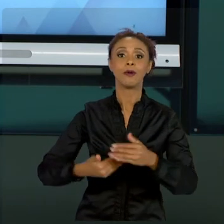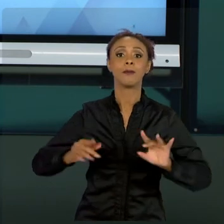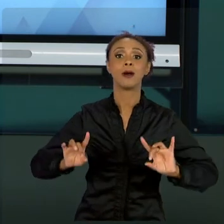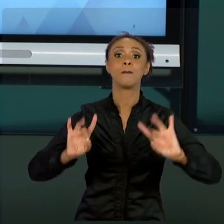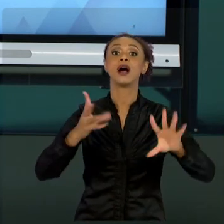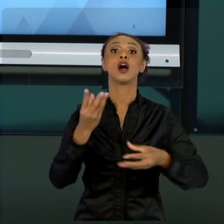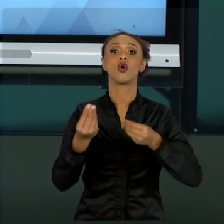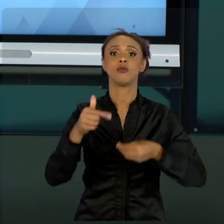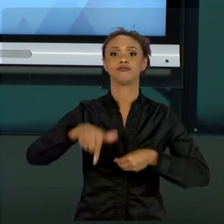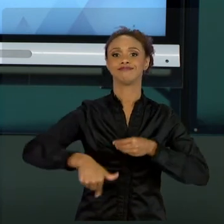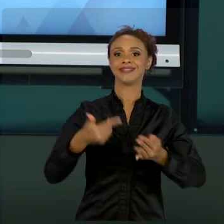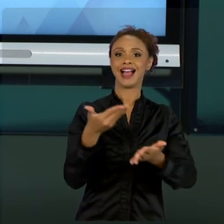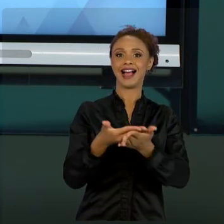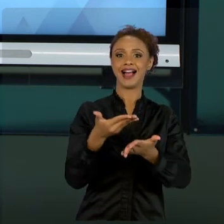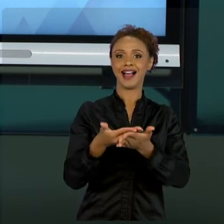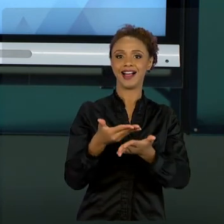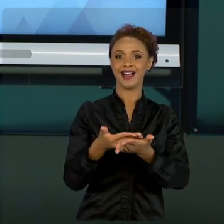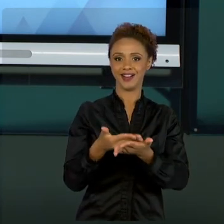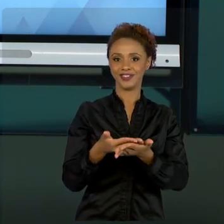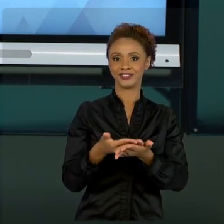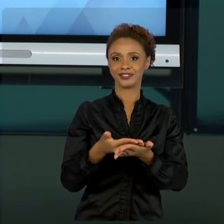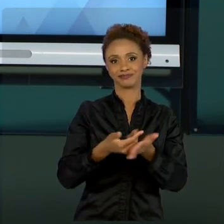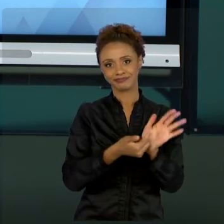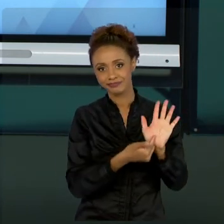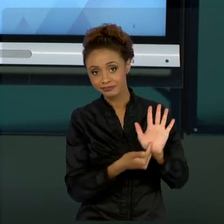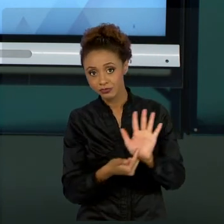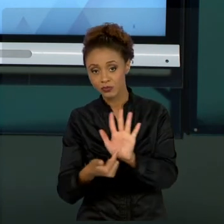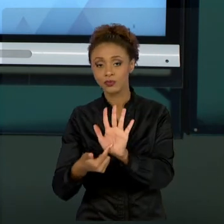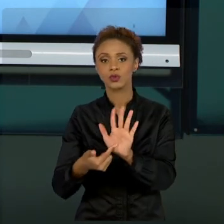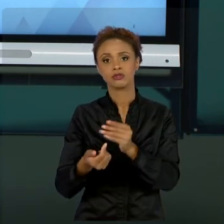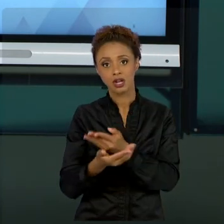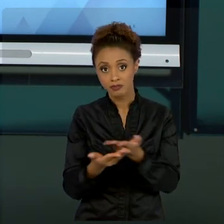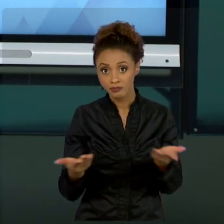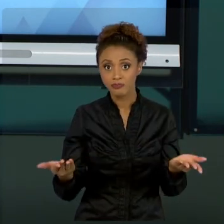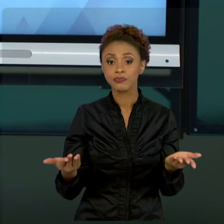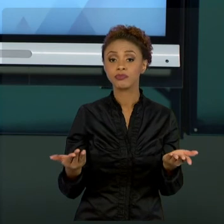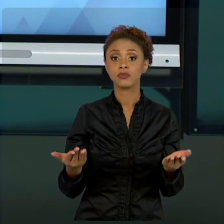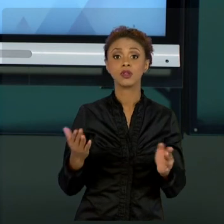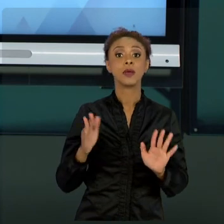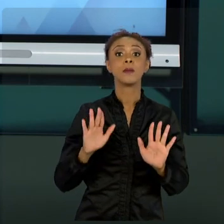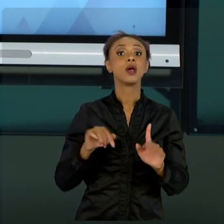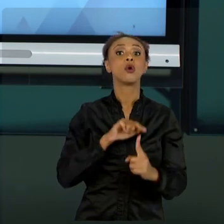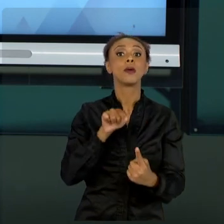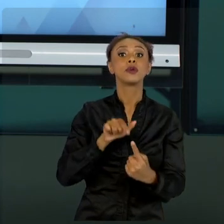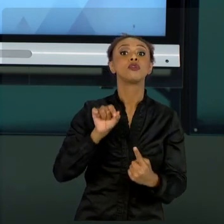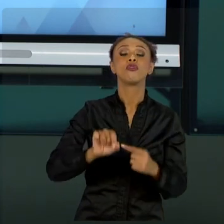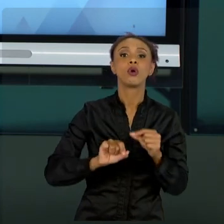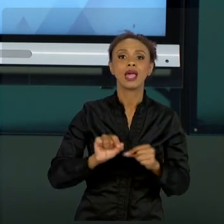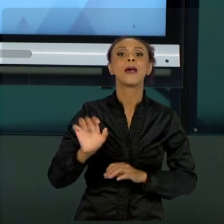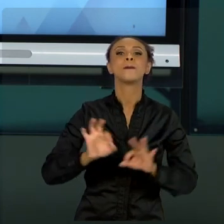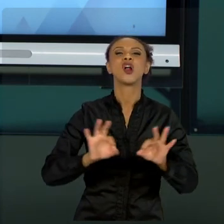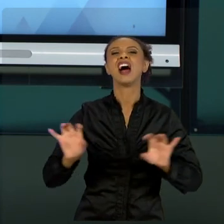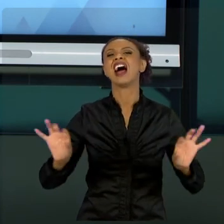INTENÇÃO DE NÃO TRAZER QUE PROJETOS É UMA COISA SIMPLES, BASTA COLOCAR NUM SOFTWARE E